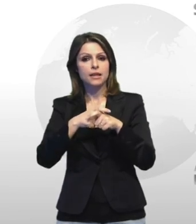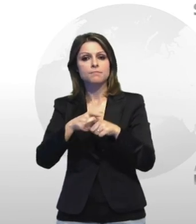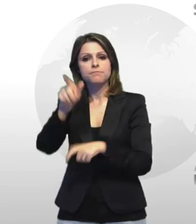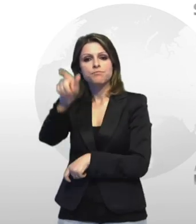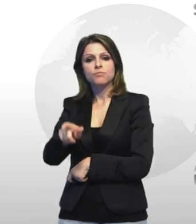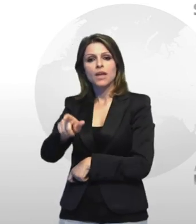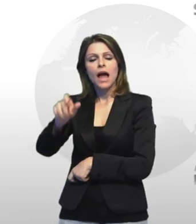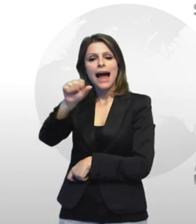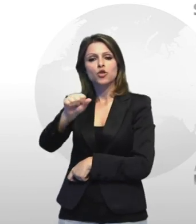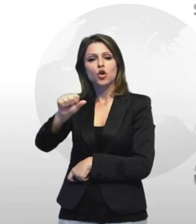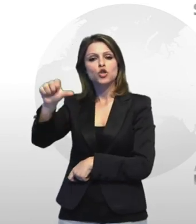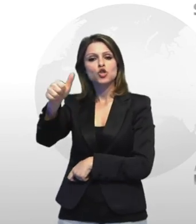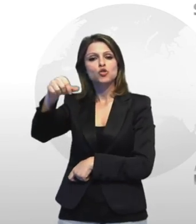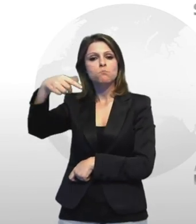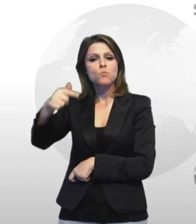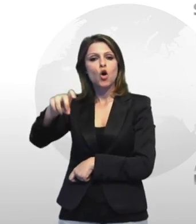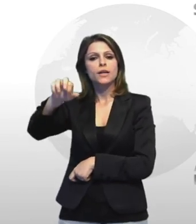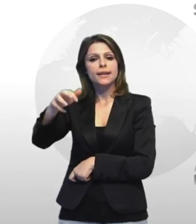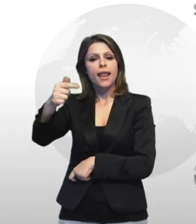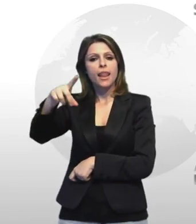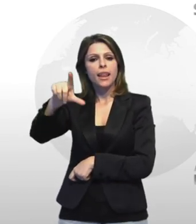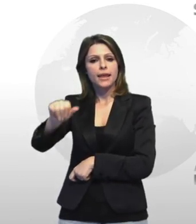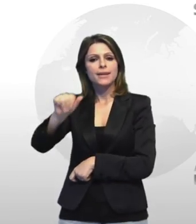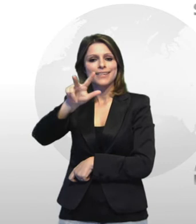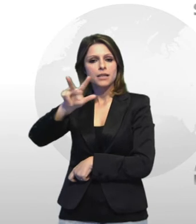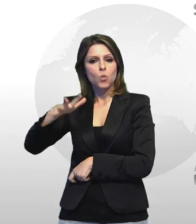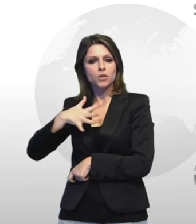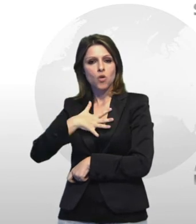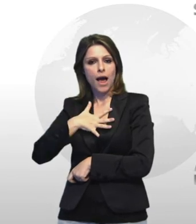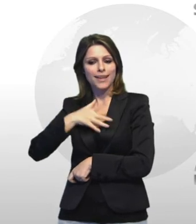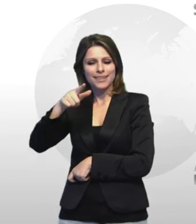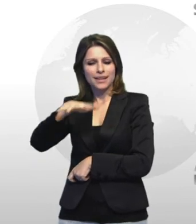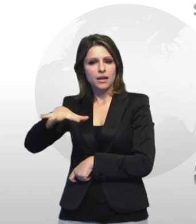antonio sportelli trentaquattrenne dei logo noto alle forze di polizia